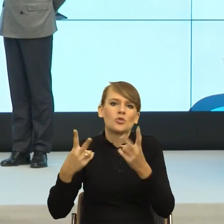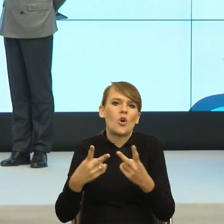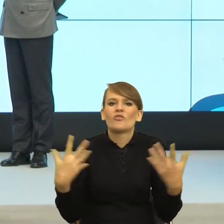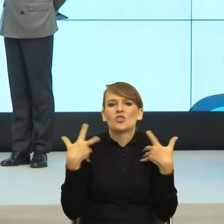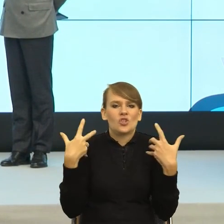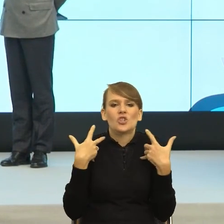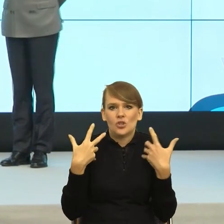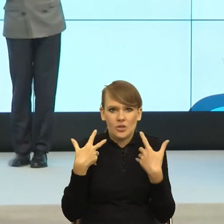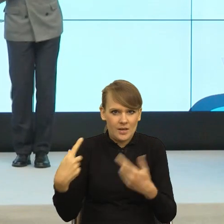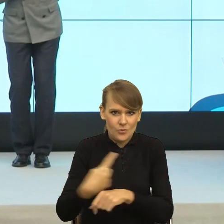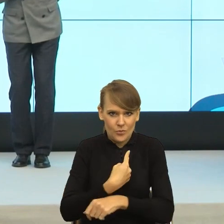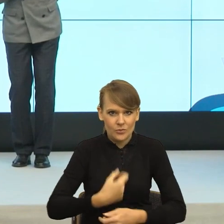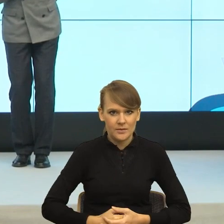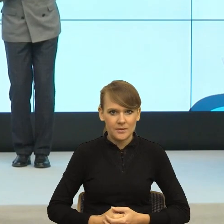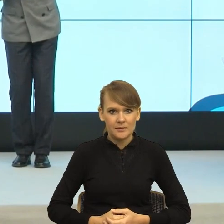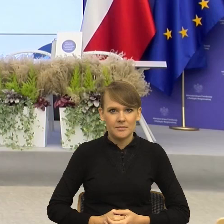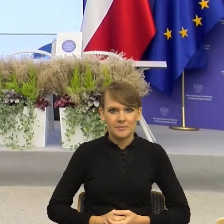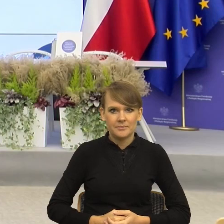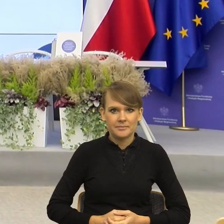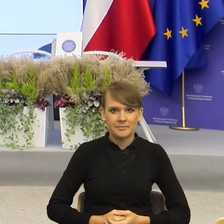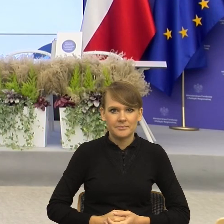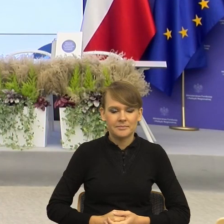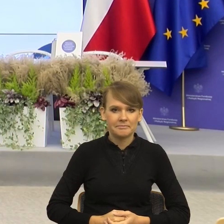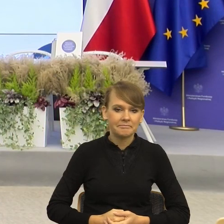Czy z Państwa strony jakieś komentarze, pytania?